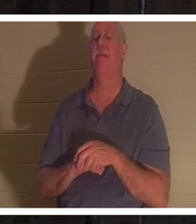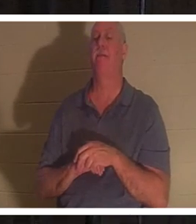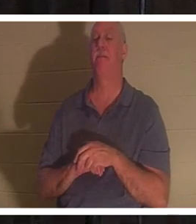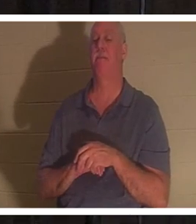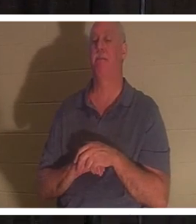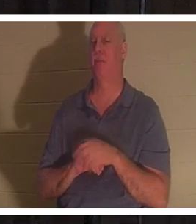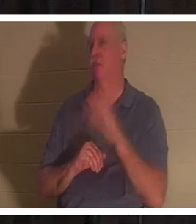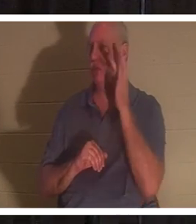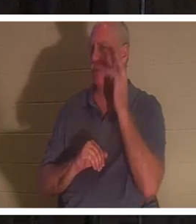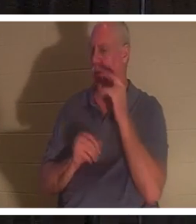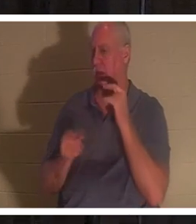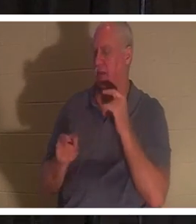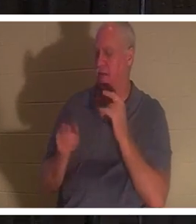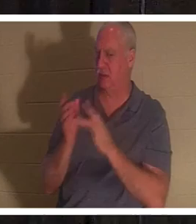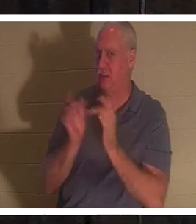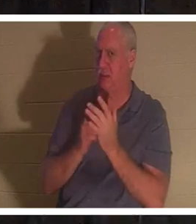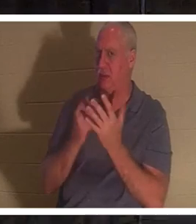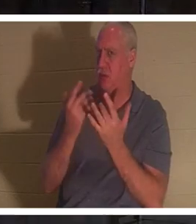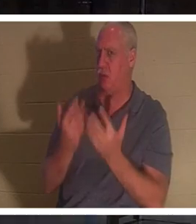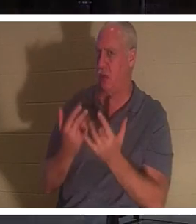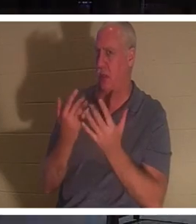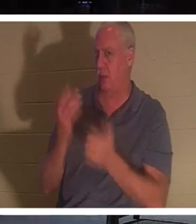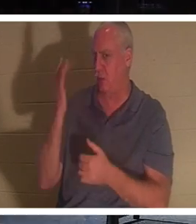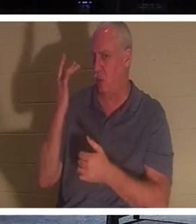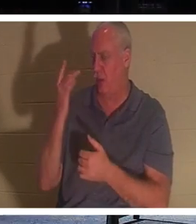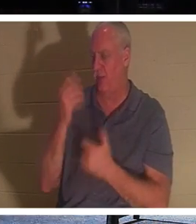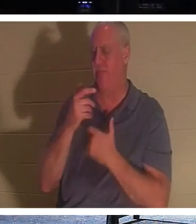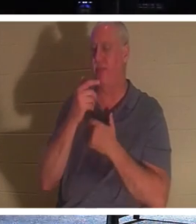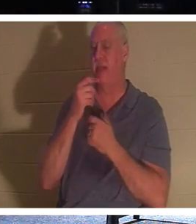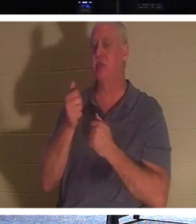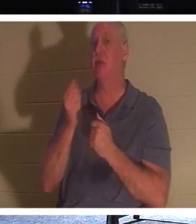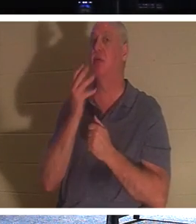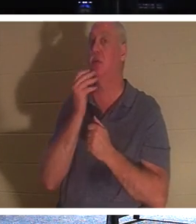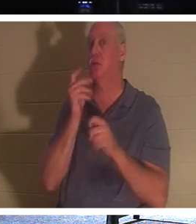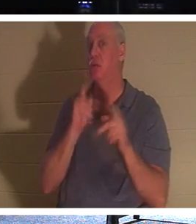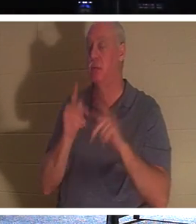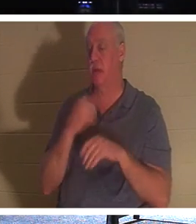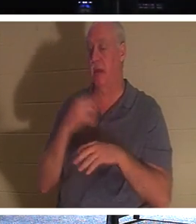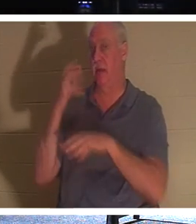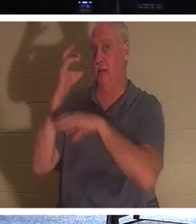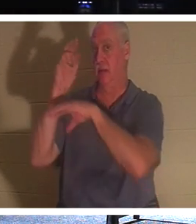t-il attendu comme ça ? Il est intéressant de noter que les Juifs avaient une tradition selon laquelle lorsqu'une personne mourait,